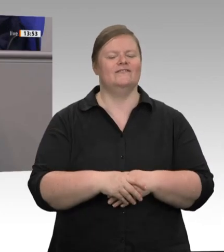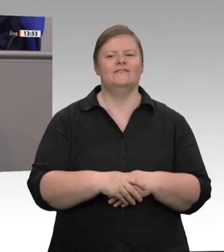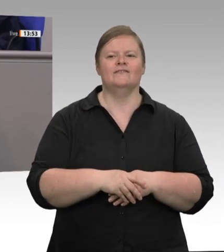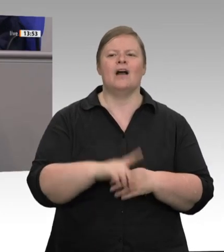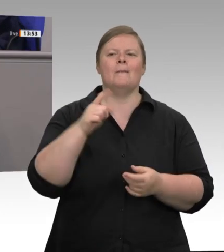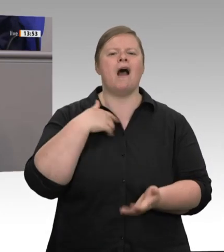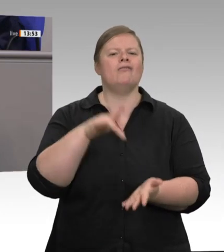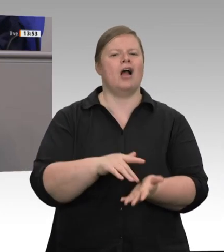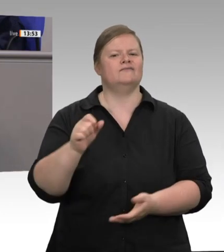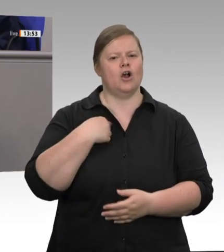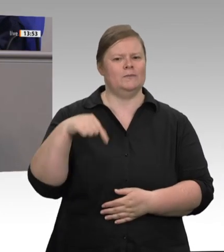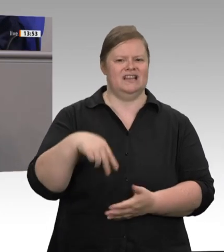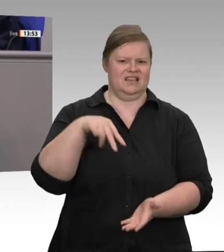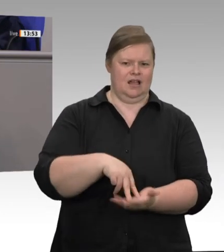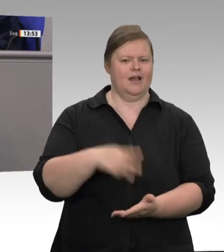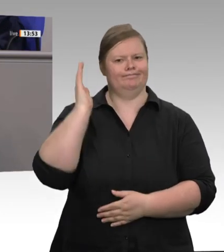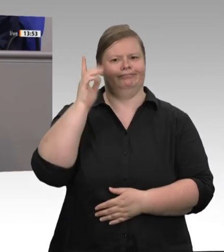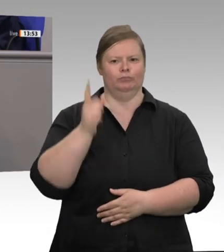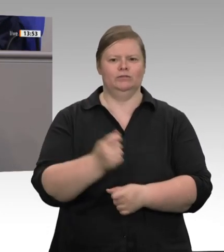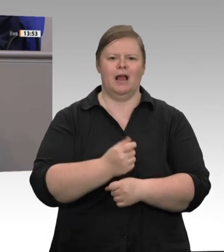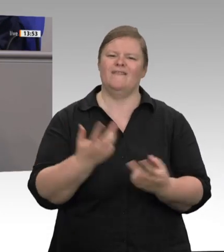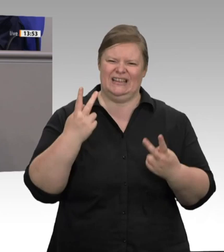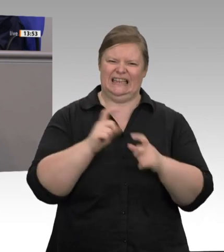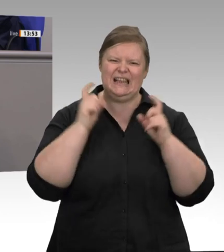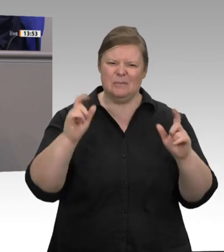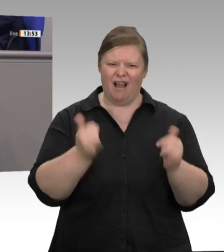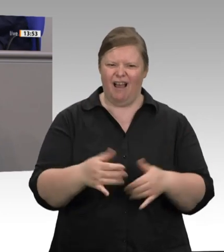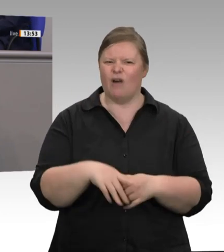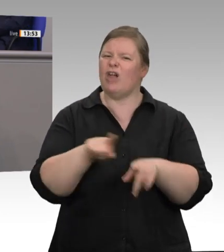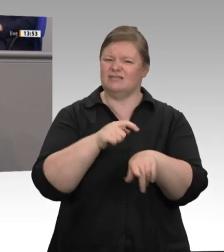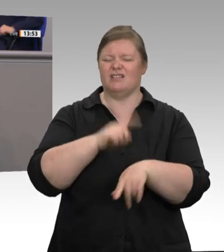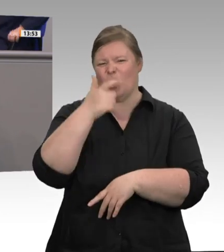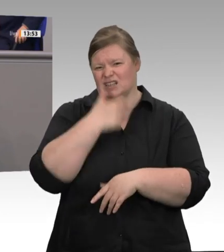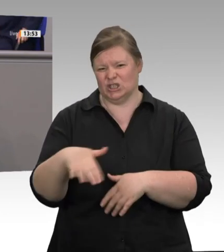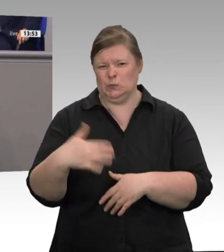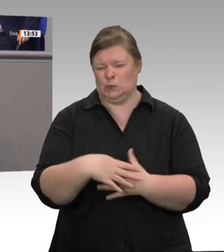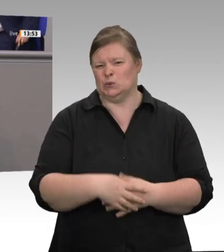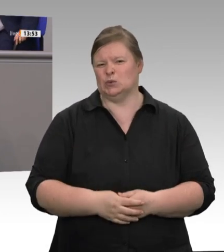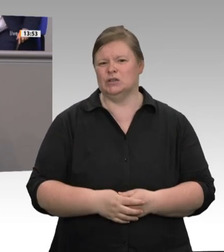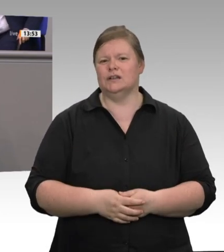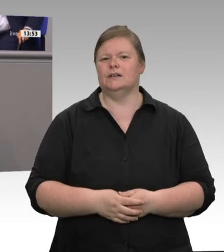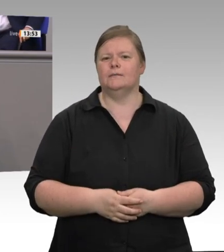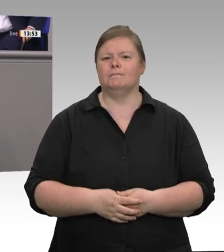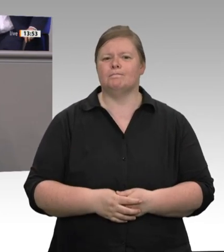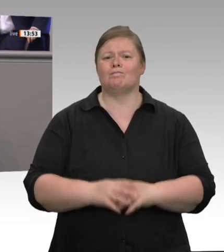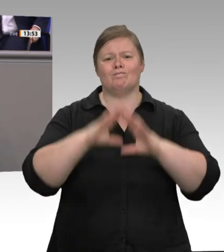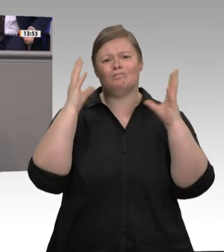752 Verstöße musste der nordrhein-westfälische Arbeitsschutz feststellen, als ich im Herbst